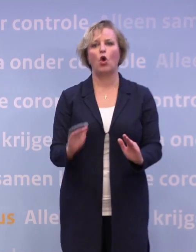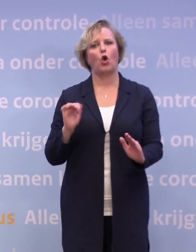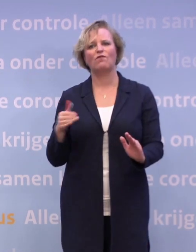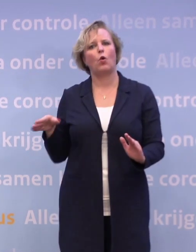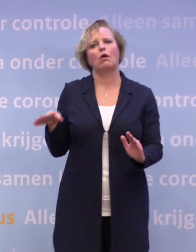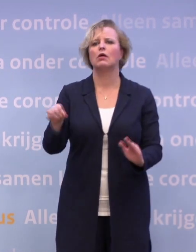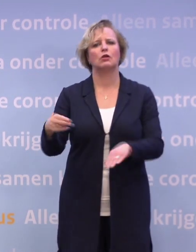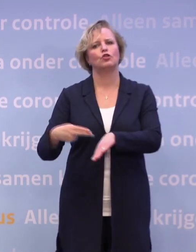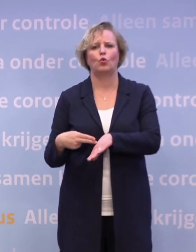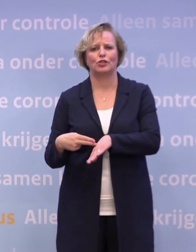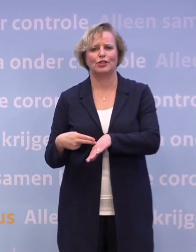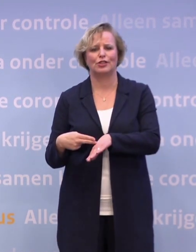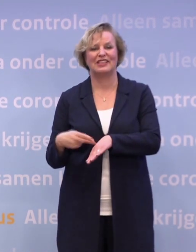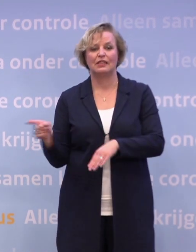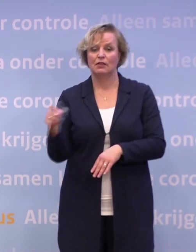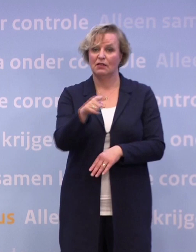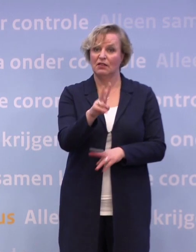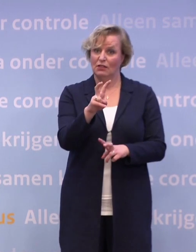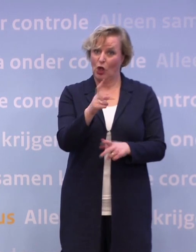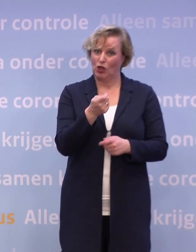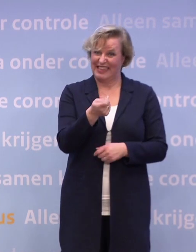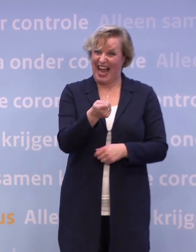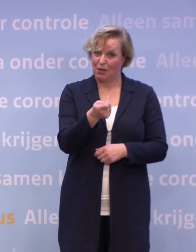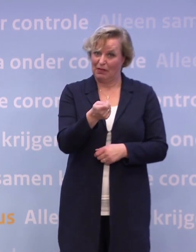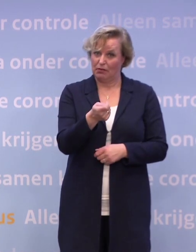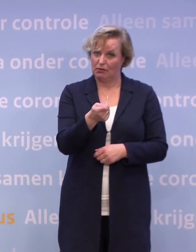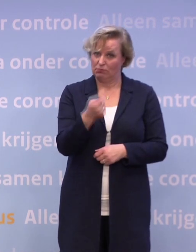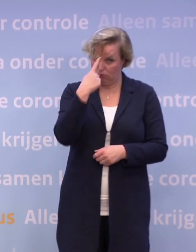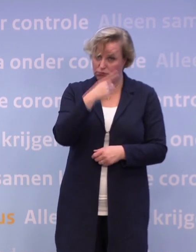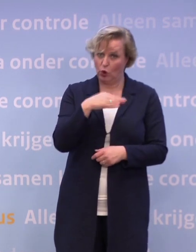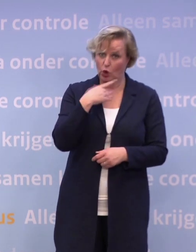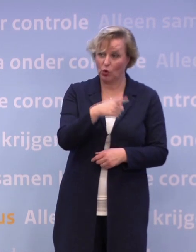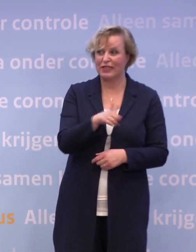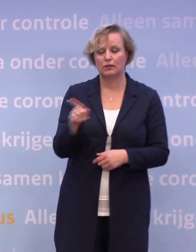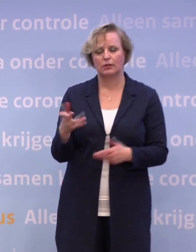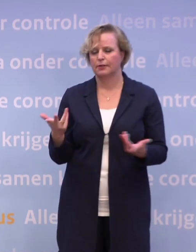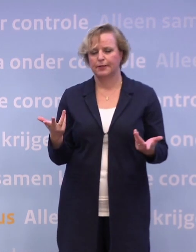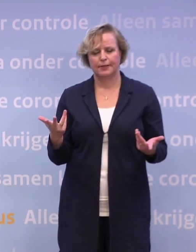U hoopt eigenlijk dat dit dreigement... ...zo noem ik het maar even, genoeg helpt? Ik heb niet de luxe om te dreigen.